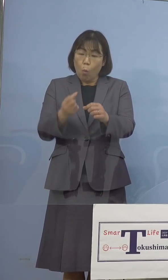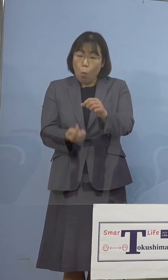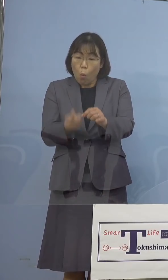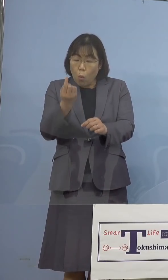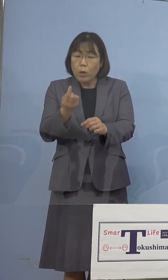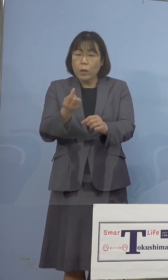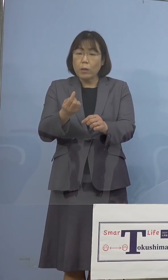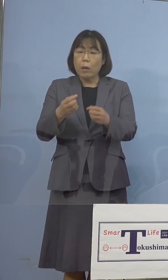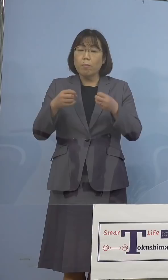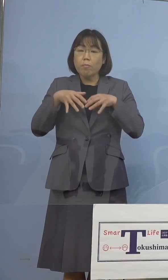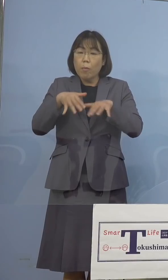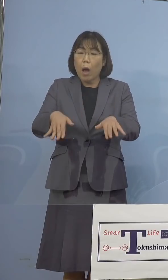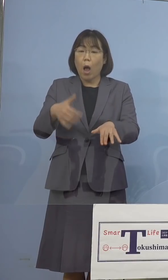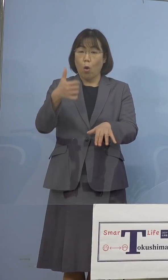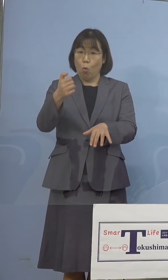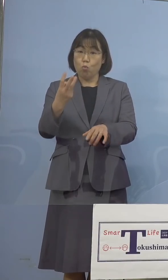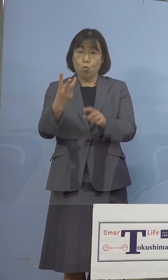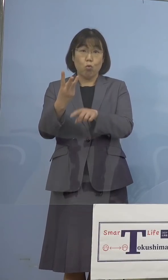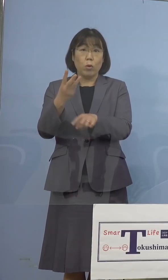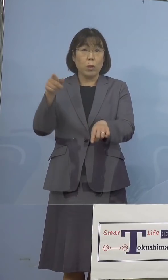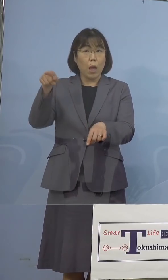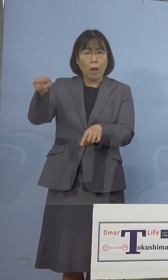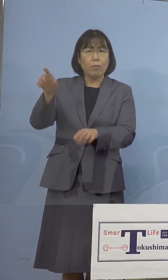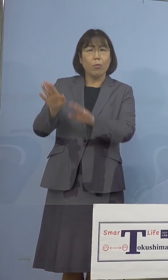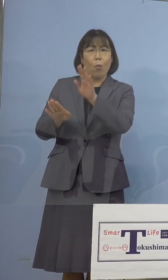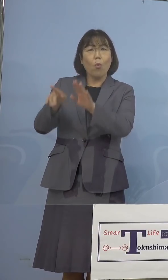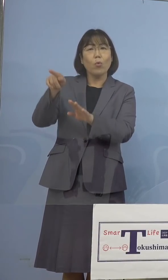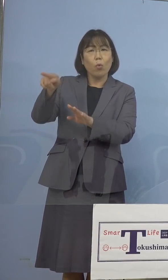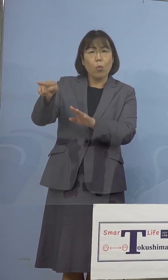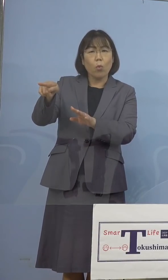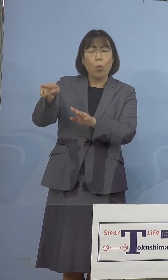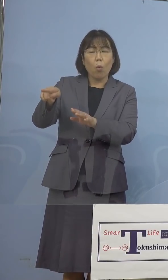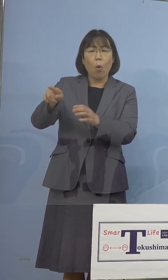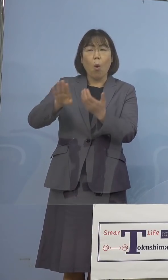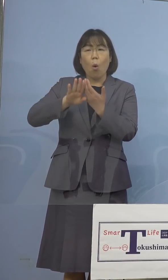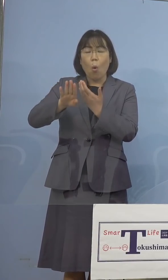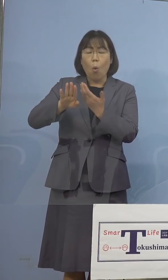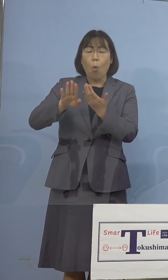やはりこうした他県の状況も しっかりと注視をし、引き続き